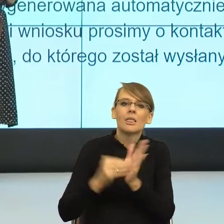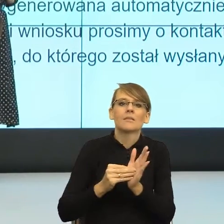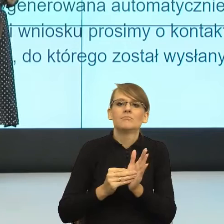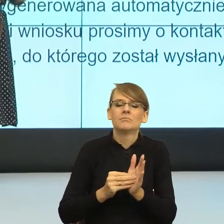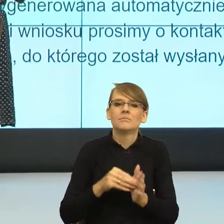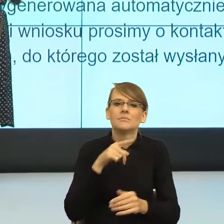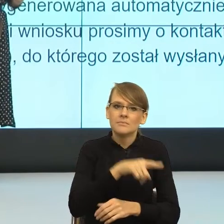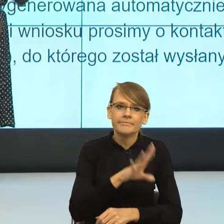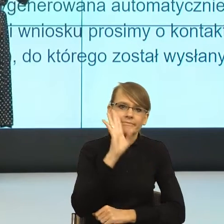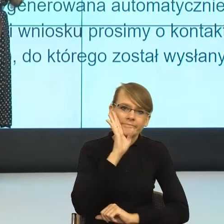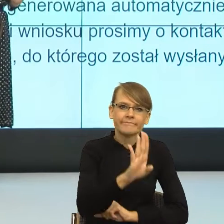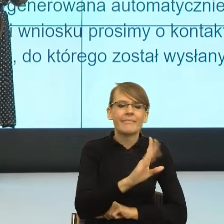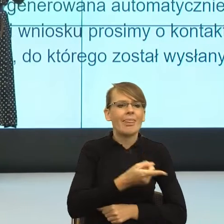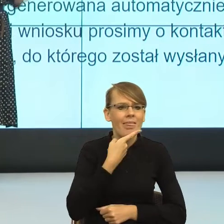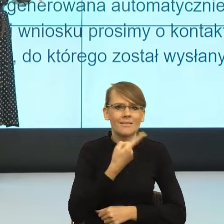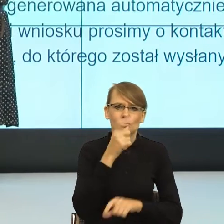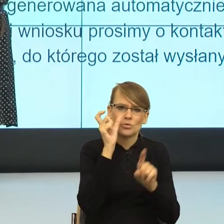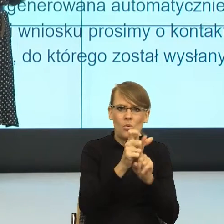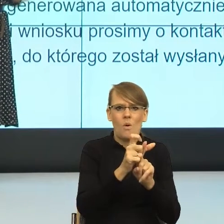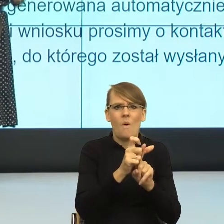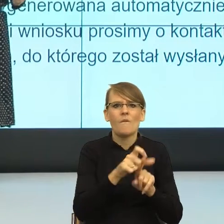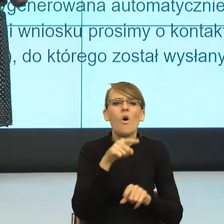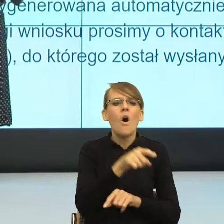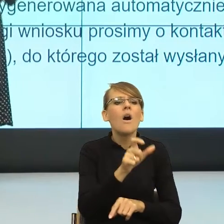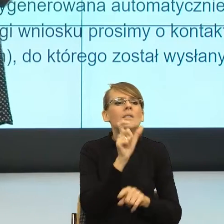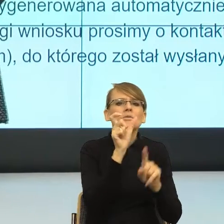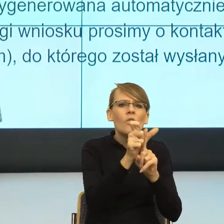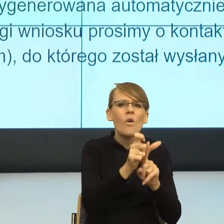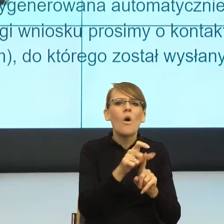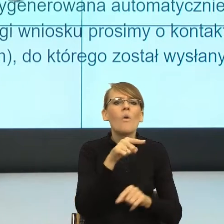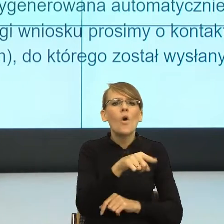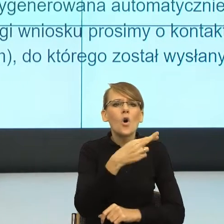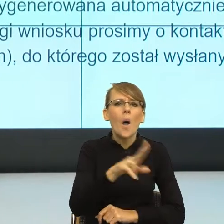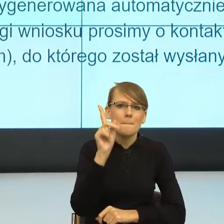językowy, w którym formy rodzaju męskiego również obejmowały nas,